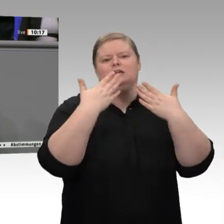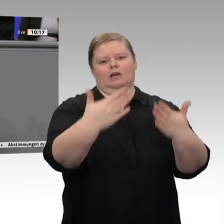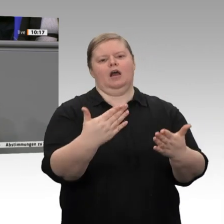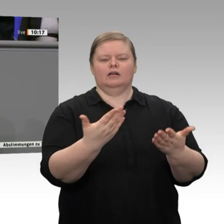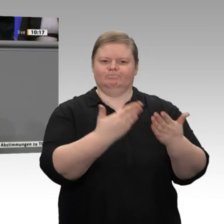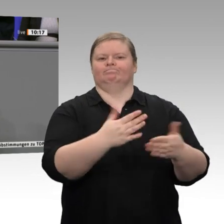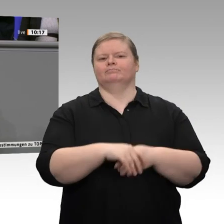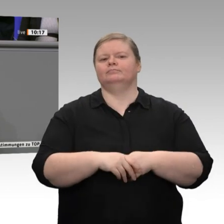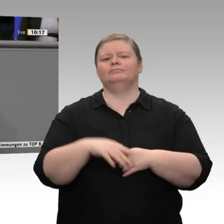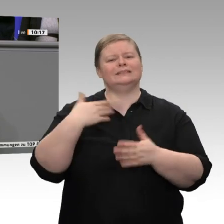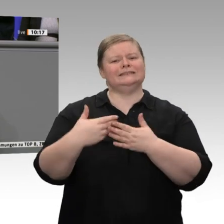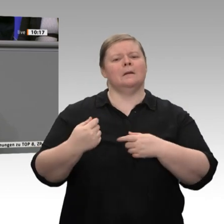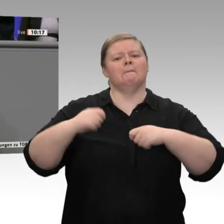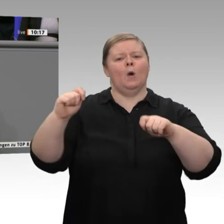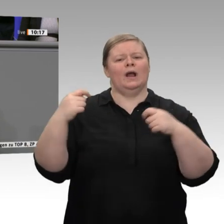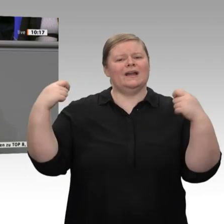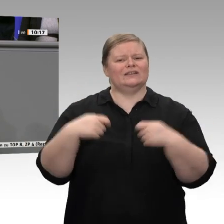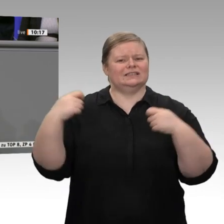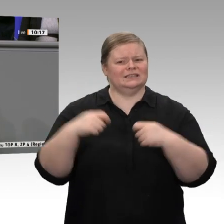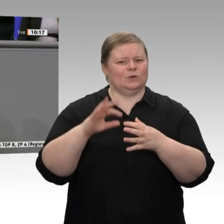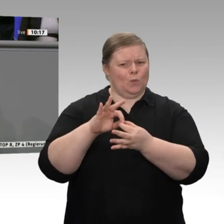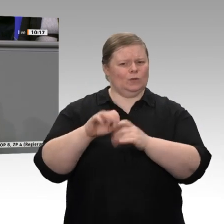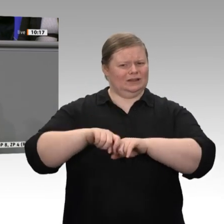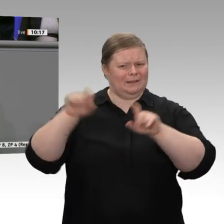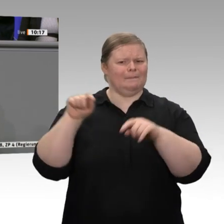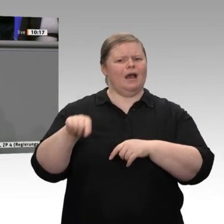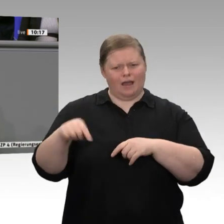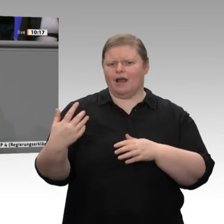des Bundes befinden sich auf Rekordniveau. Sie beliefen sich im letzten Jahr auf knapp